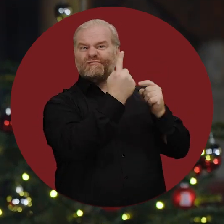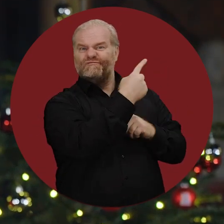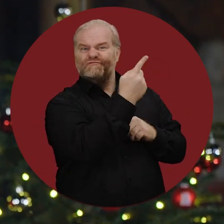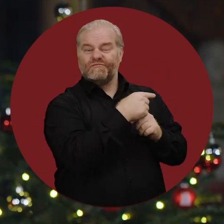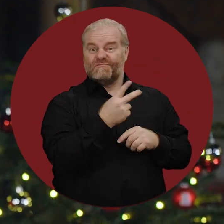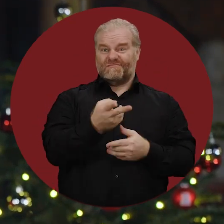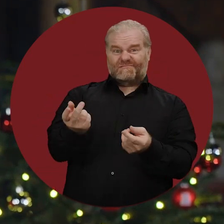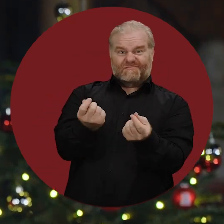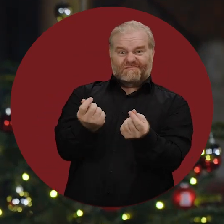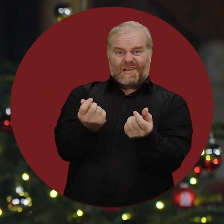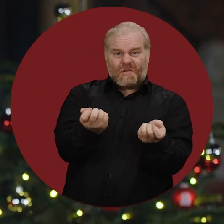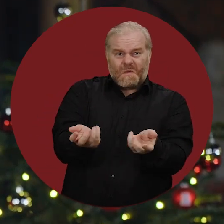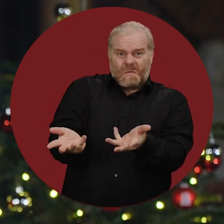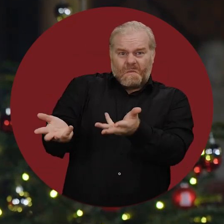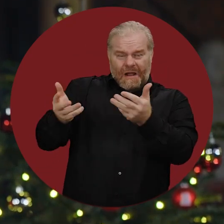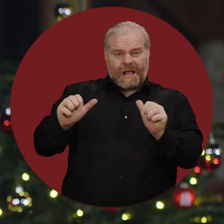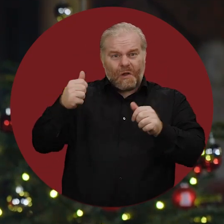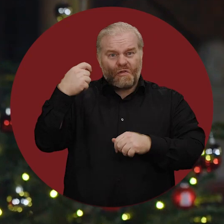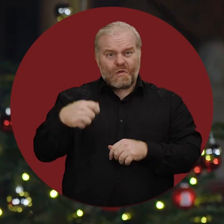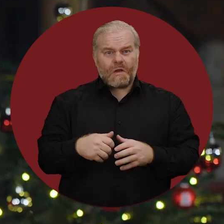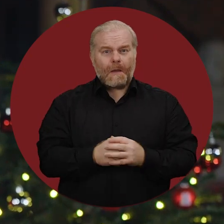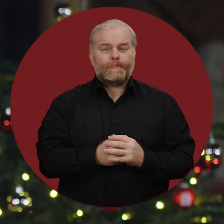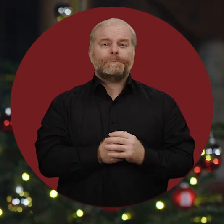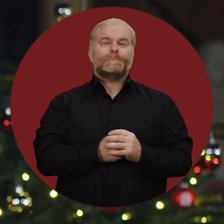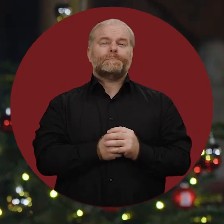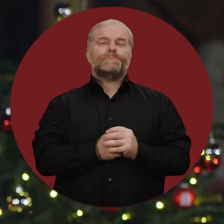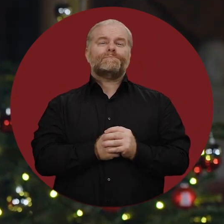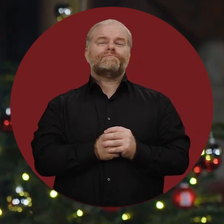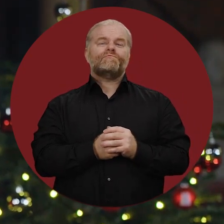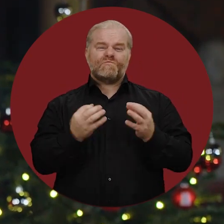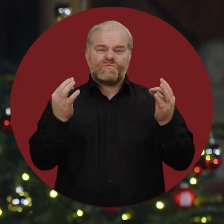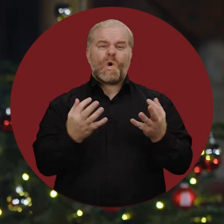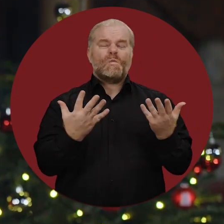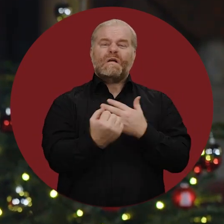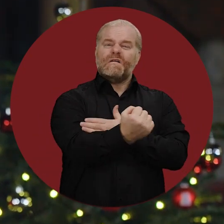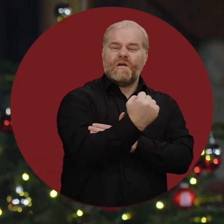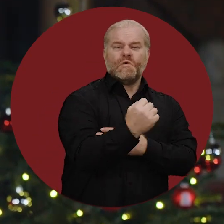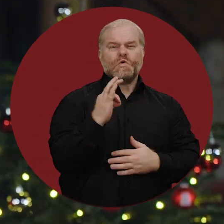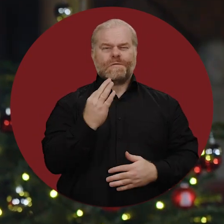und die hohe Inflation, die das Leben teurer macht. Es braucht Kraft und guten Willen,